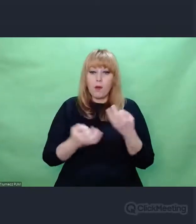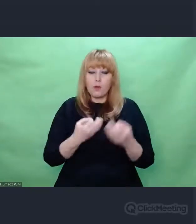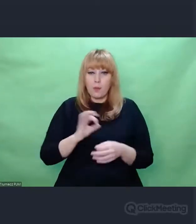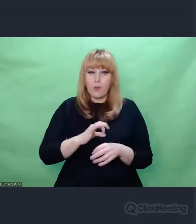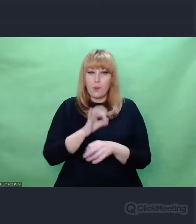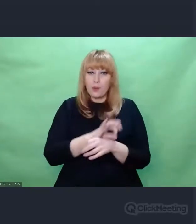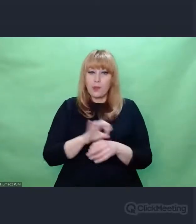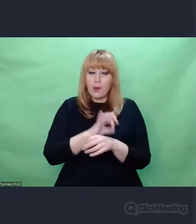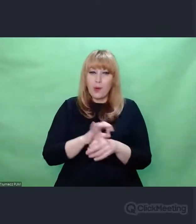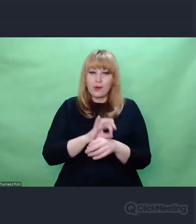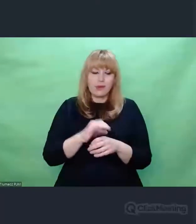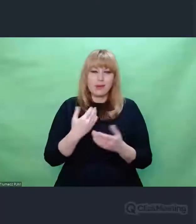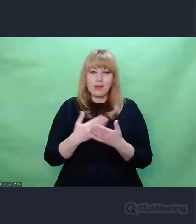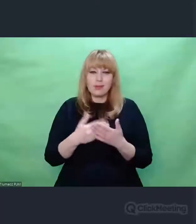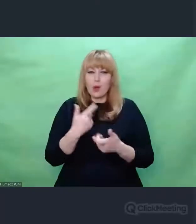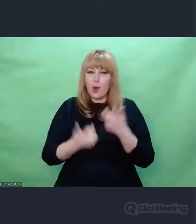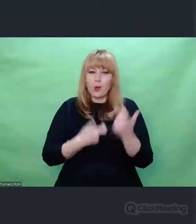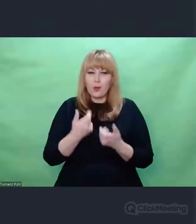został skonstruowany i na czym polega,